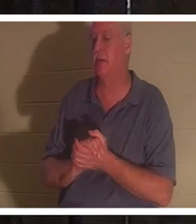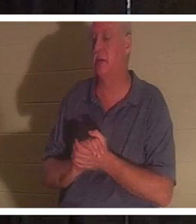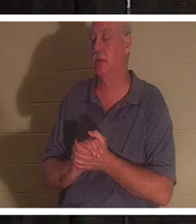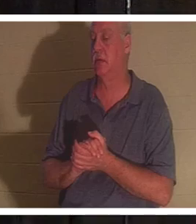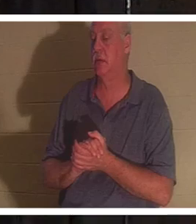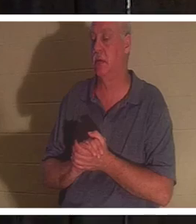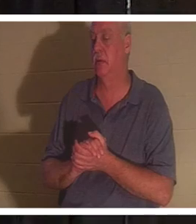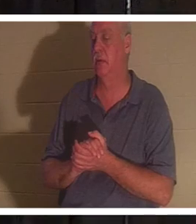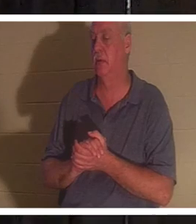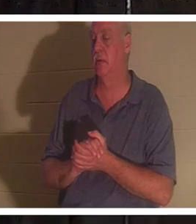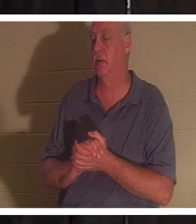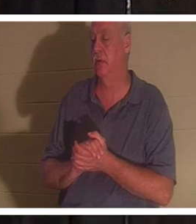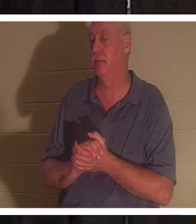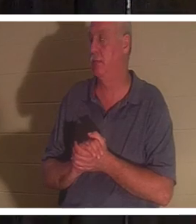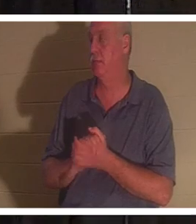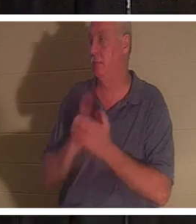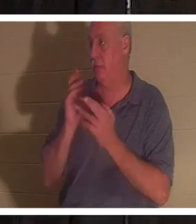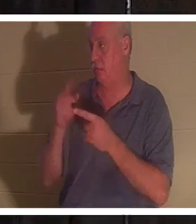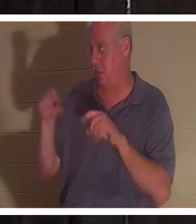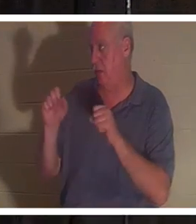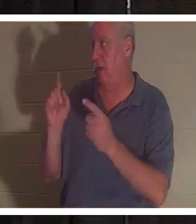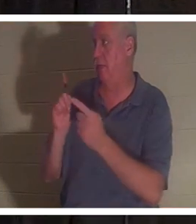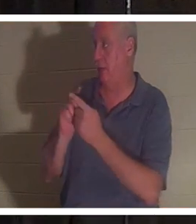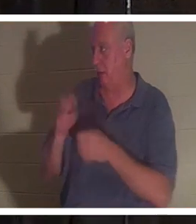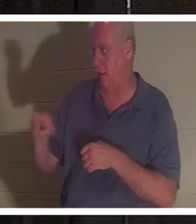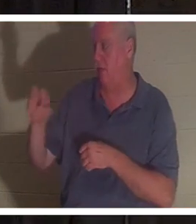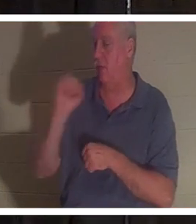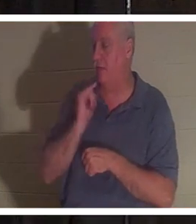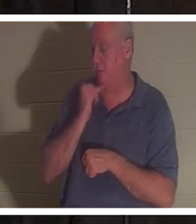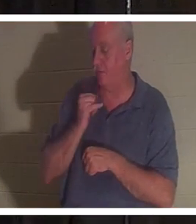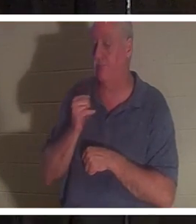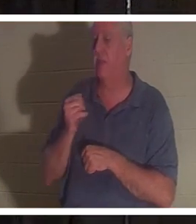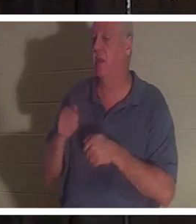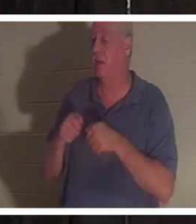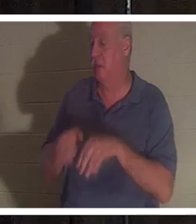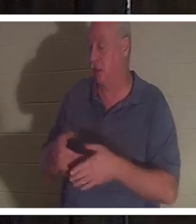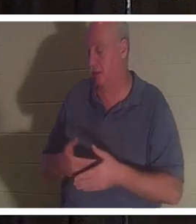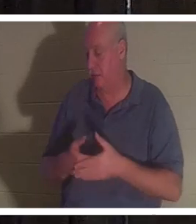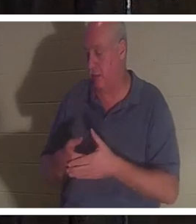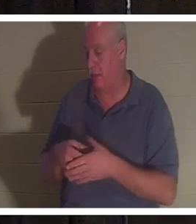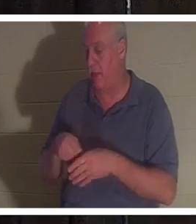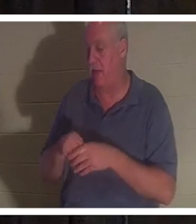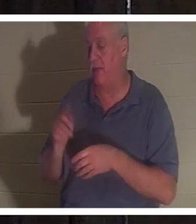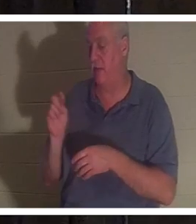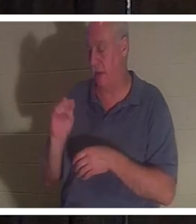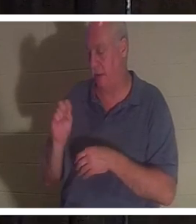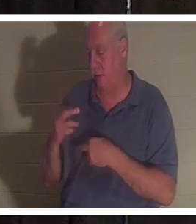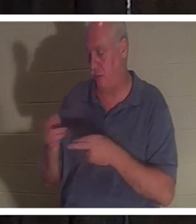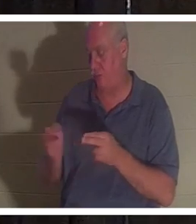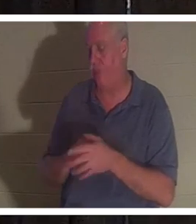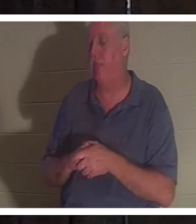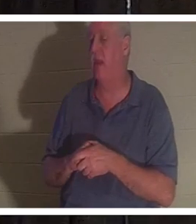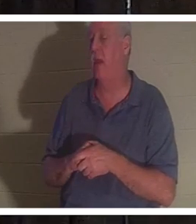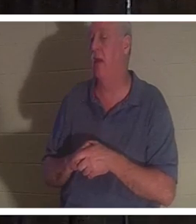이스라엘에서 제 친구 크리스틴을 만났는데 그녀는 화장실에서 아기를 잃었습니다. 그녀는 매우 신적인 여성입니다.